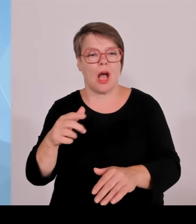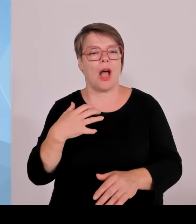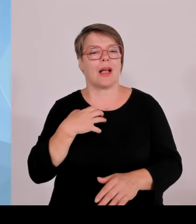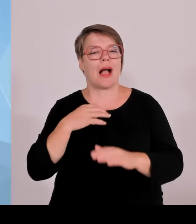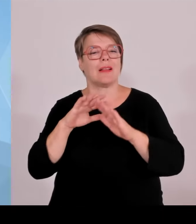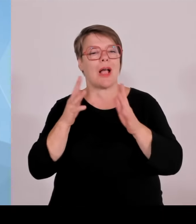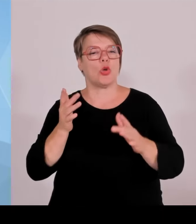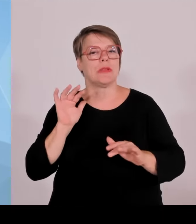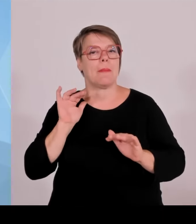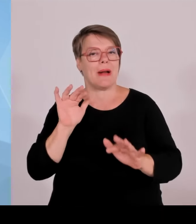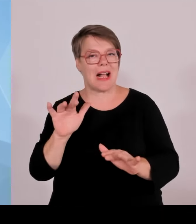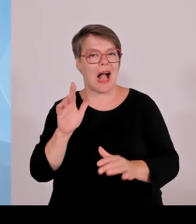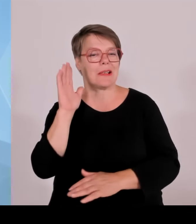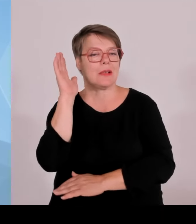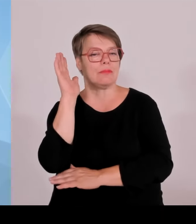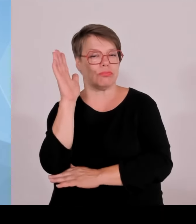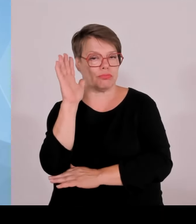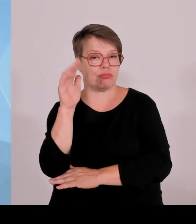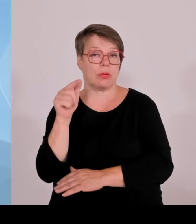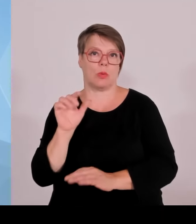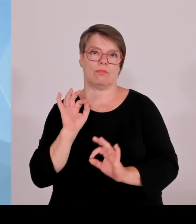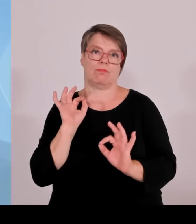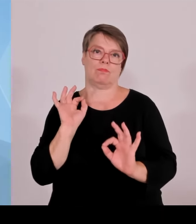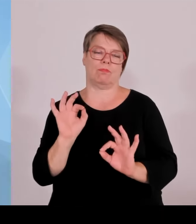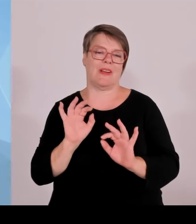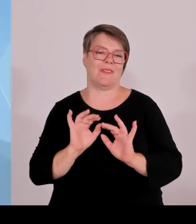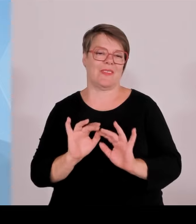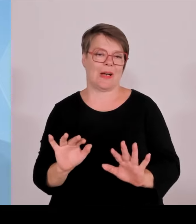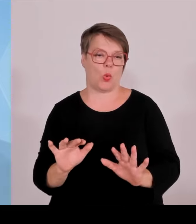Es konnten die Krankenhausinvestitionsmittel des